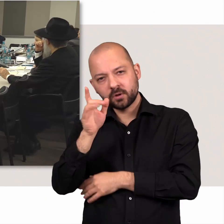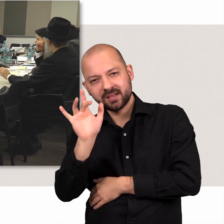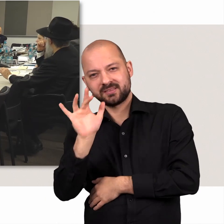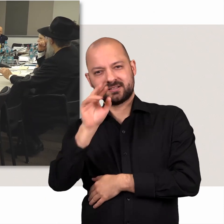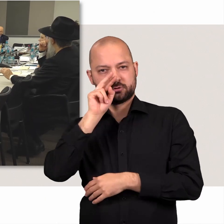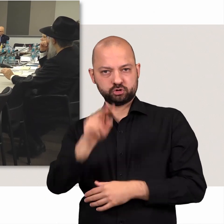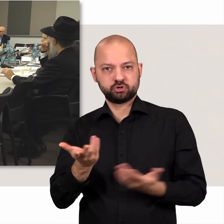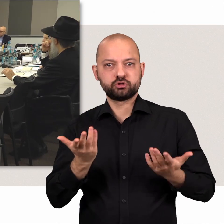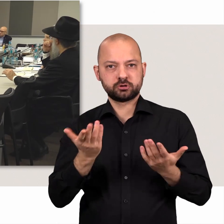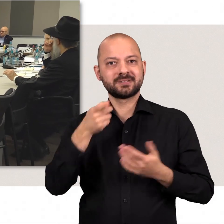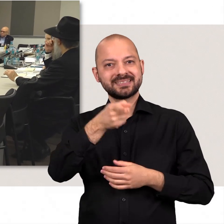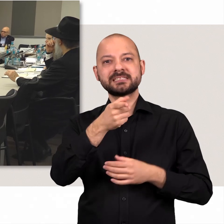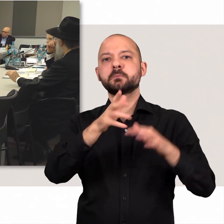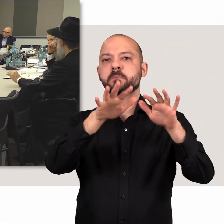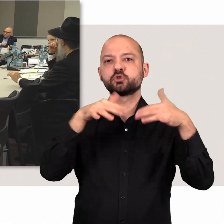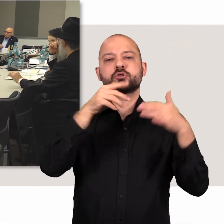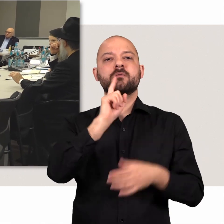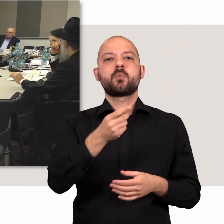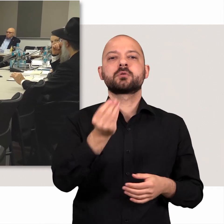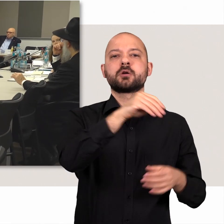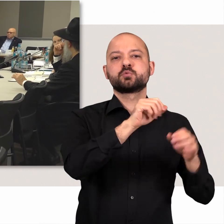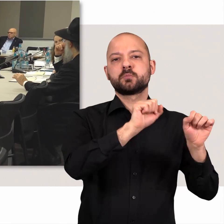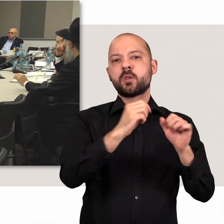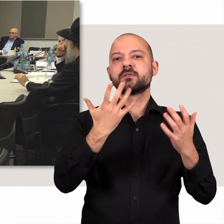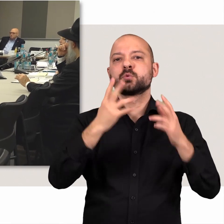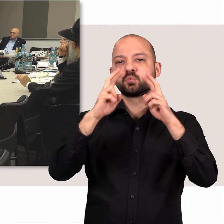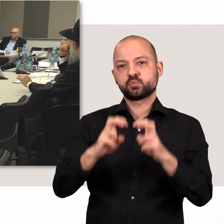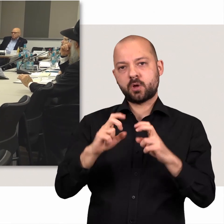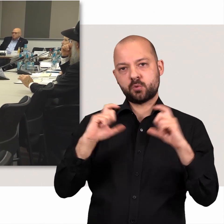hat die Bürgerschaft zusätzlich die Möglichkeit, einen Untersuchungsausschuss einzusetzen.